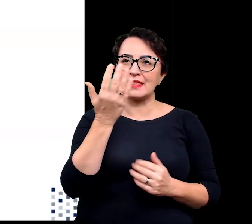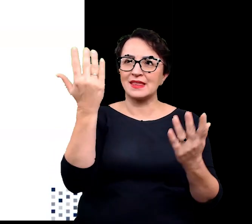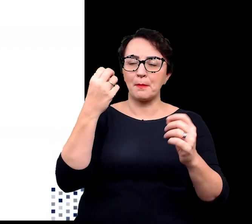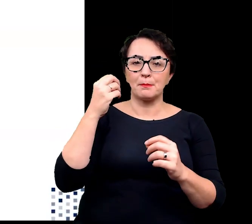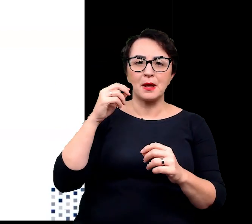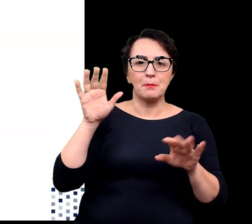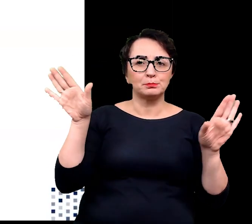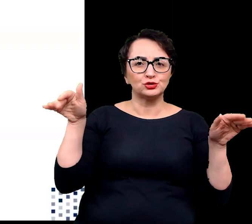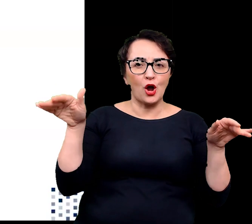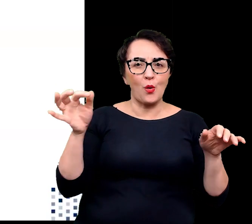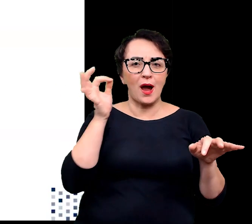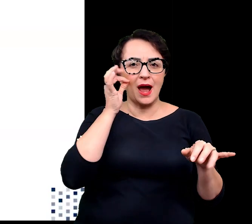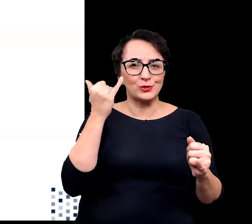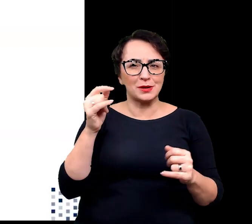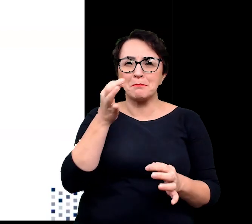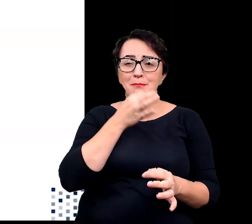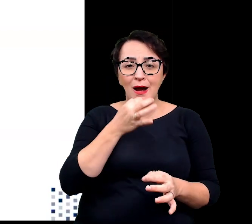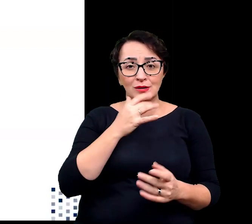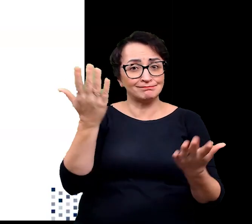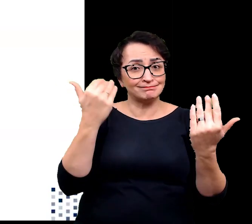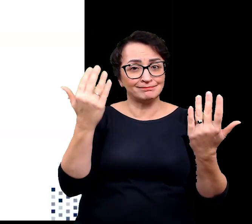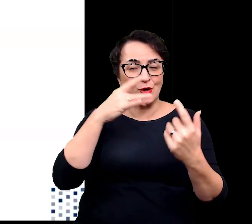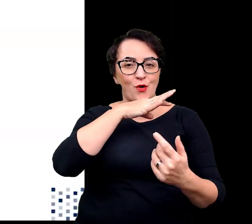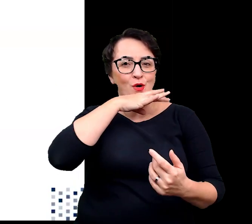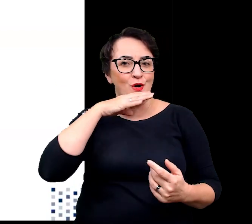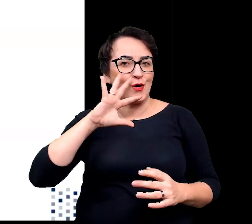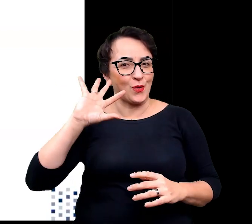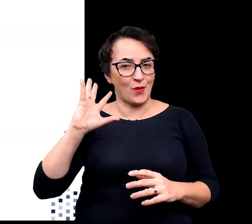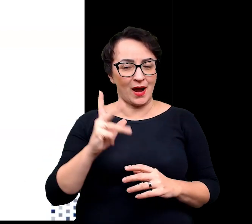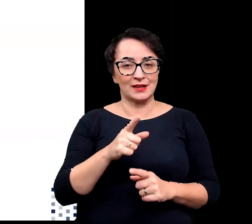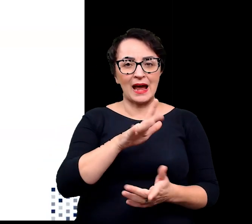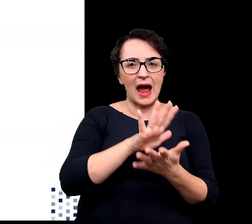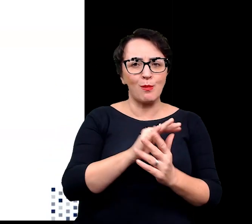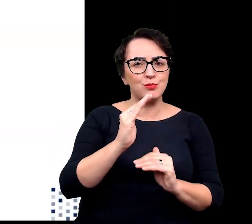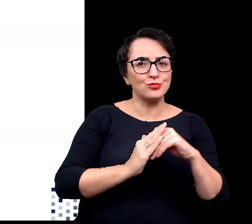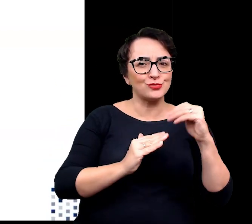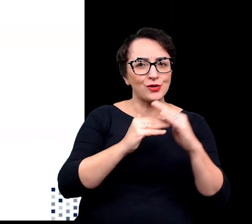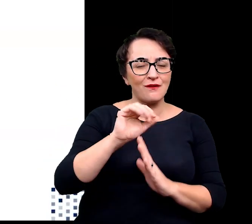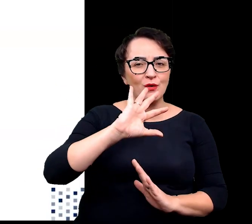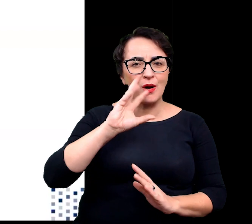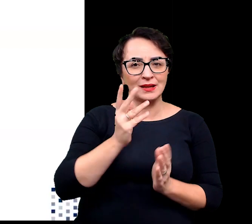Dodatkowo kwiaty te dzięki swojej charakterystycznej budowie przypominającej kielich,